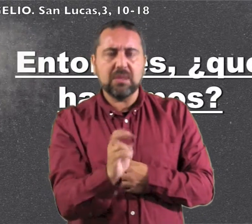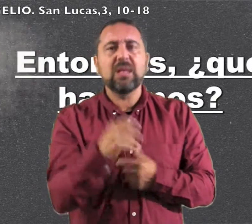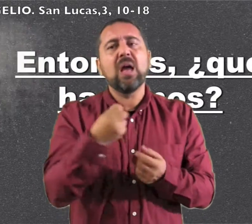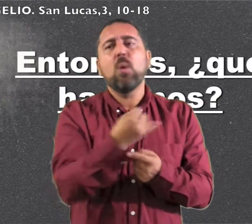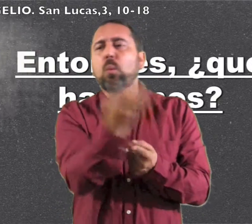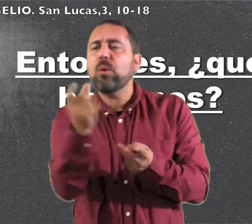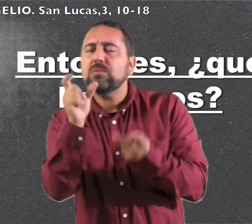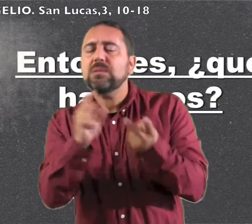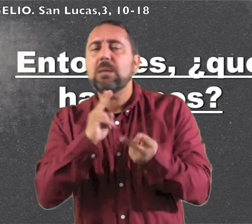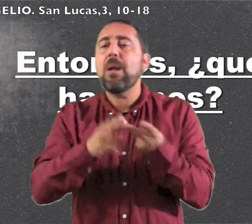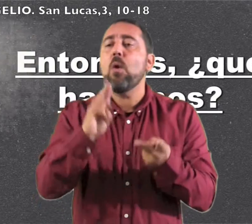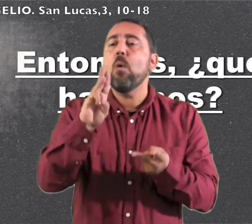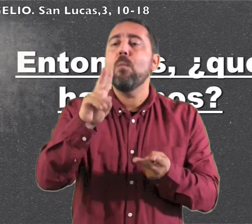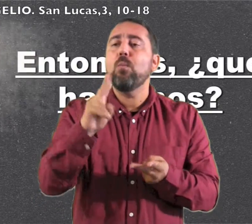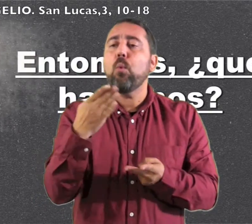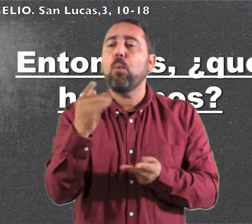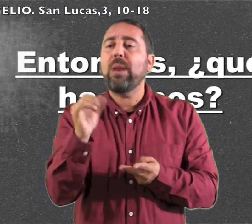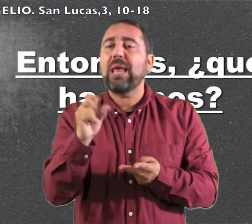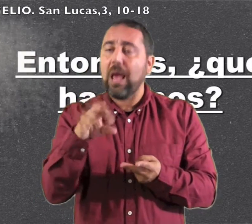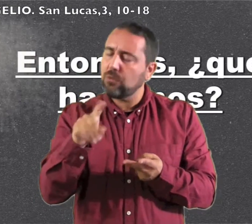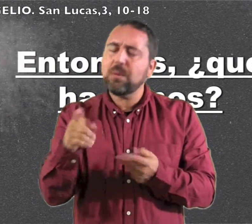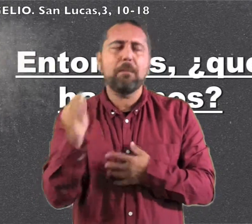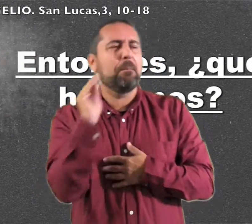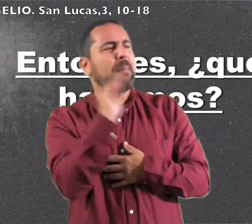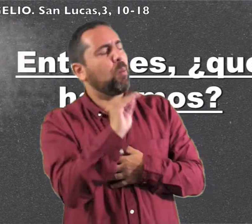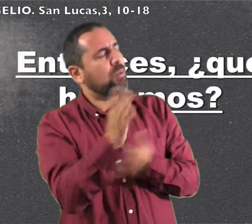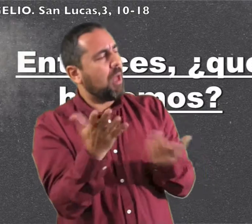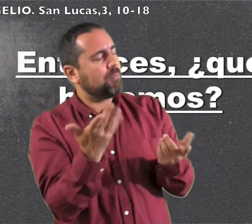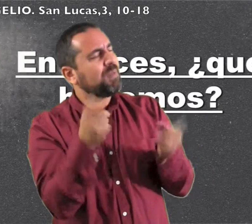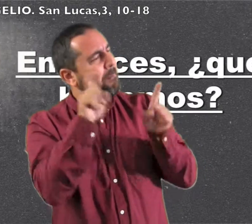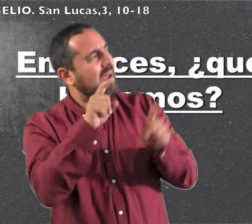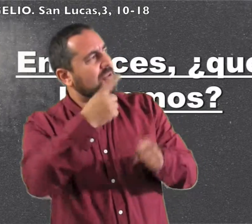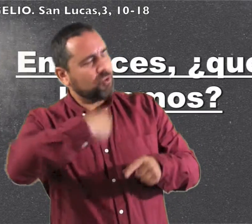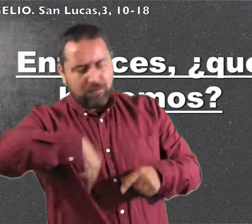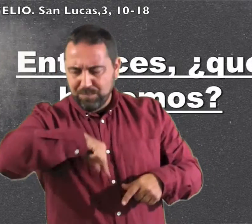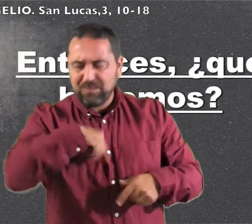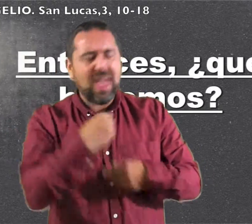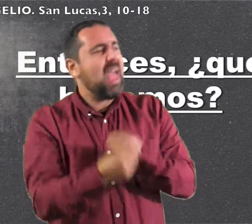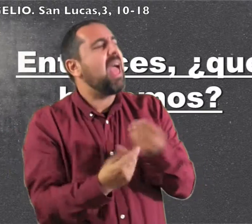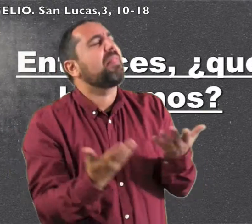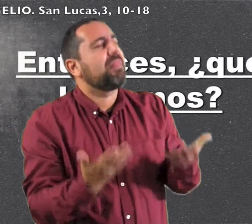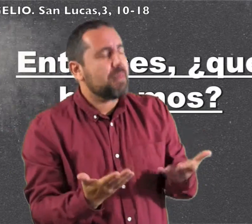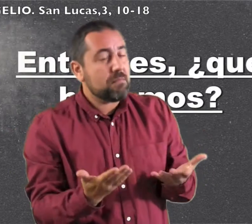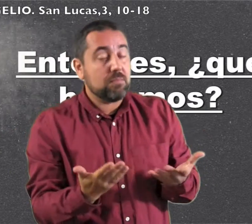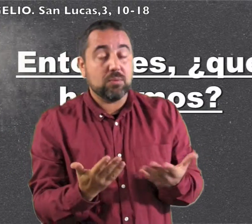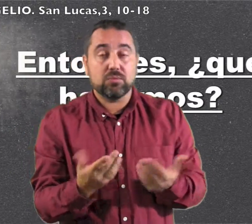a bautizarse unos publicanos y le preguntaron: "Maestro: ¿qué harcemos nosotros?